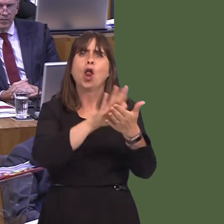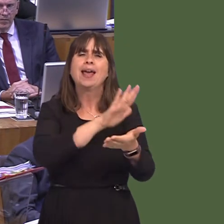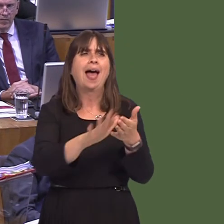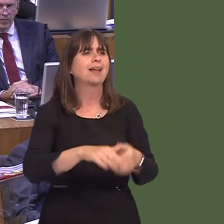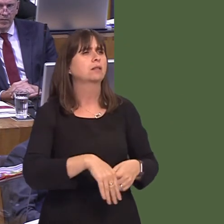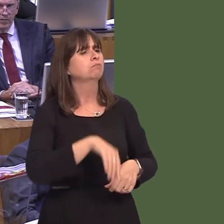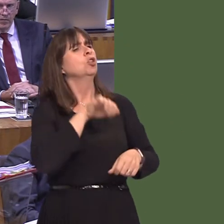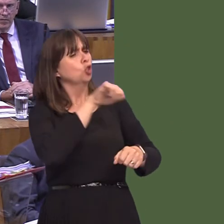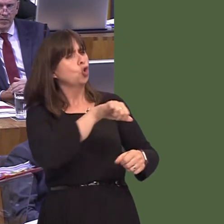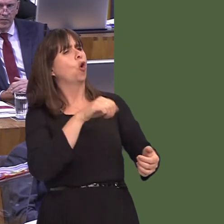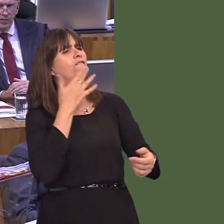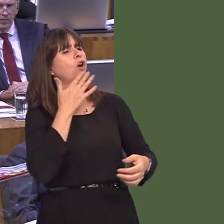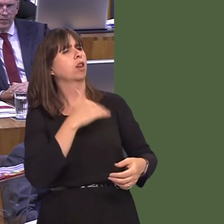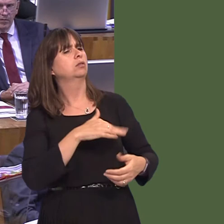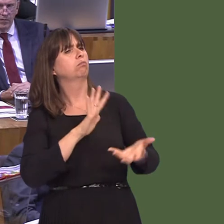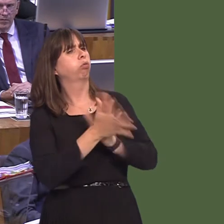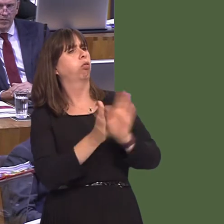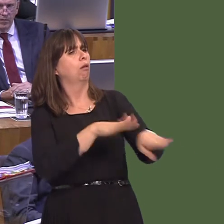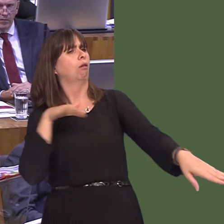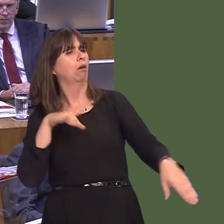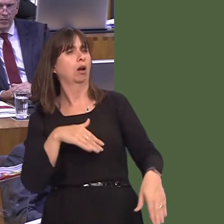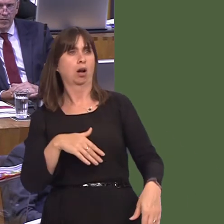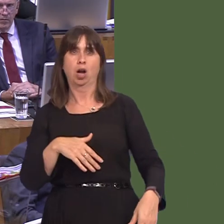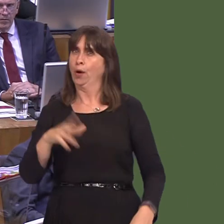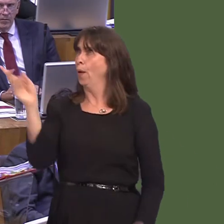controls the ports.' Well, that's not good enough. If there's going to be planning for